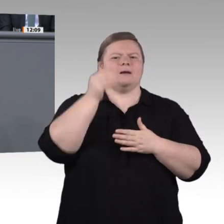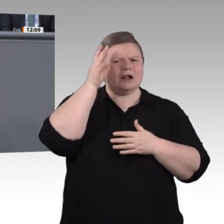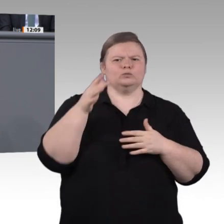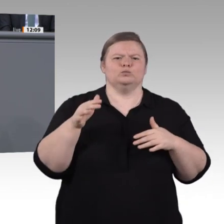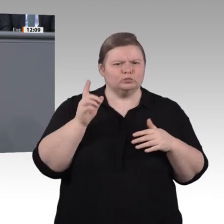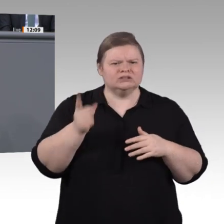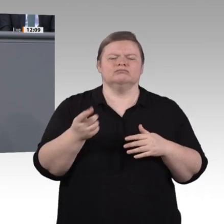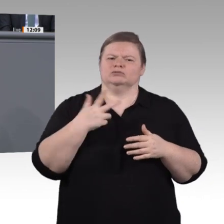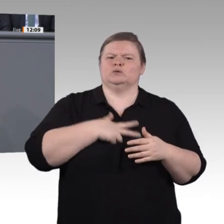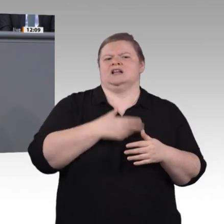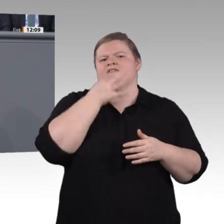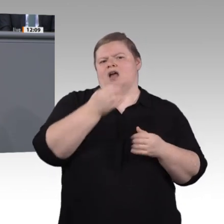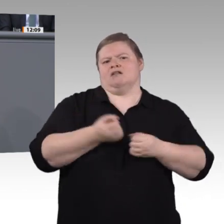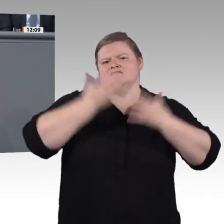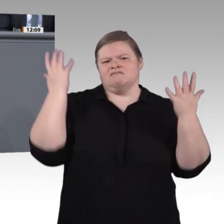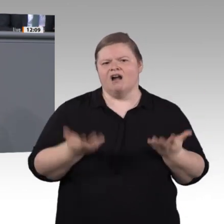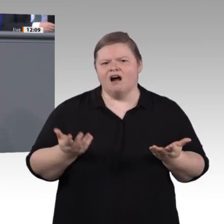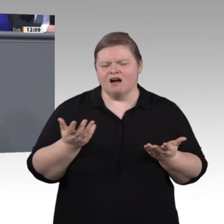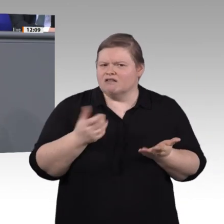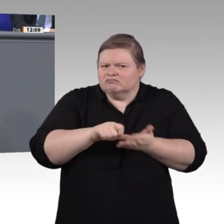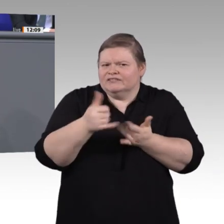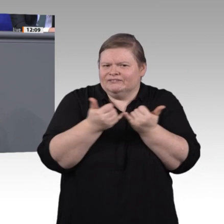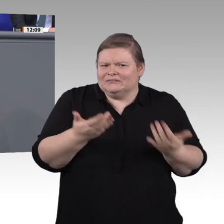Zusammenarbeit; auch das möchte ich an dieser Stelle sagen.